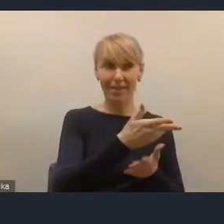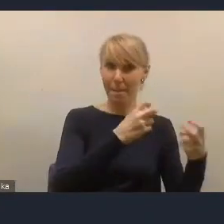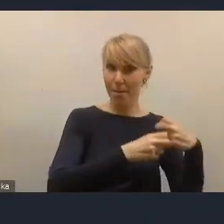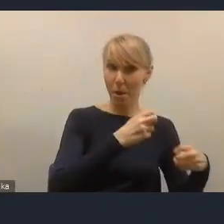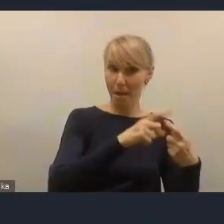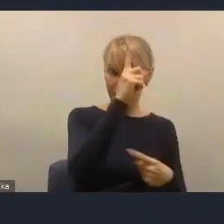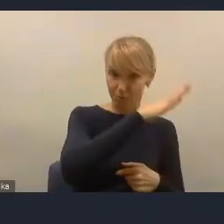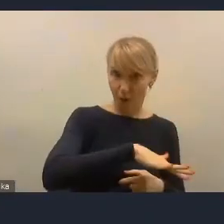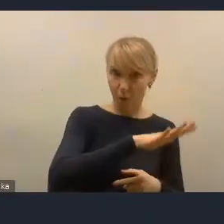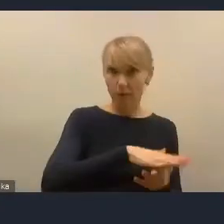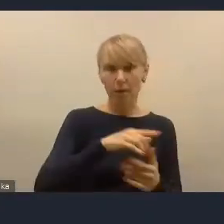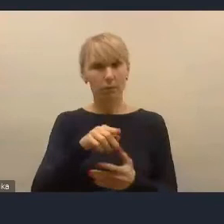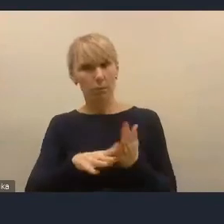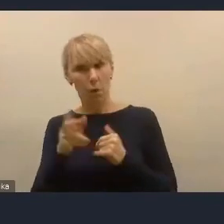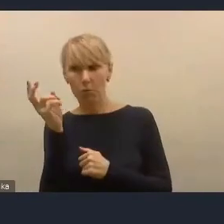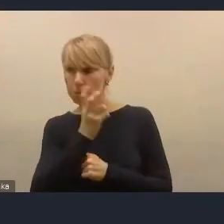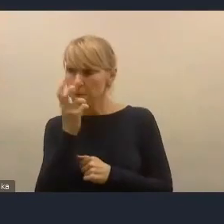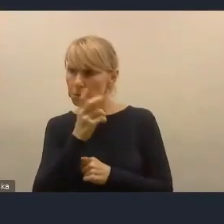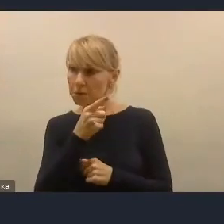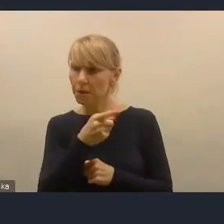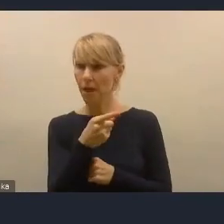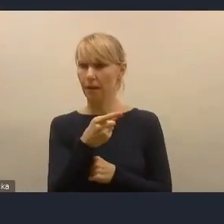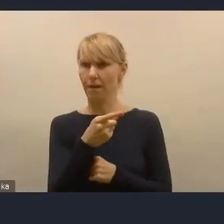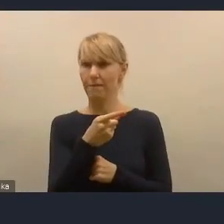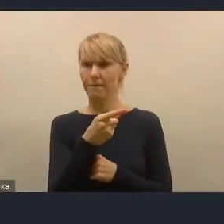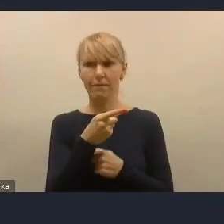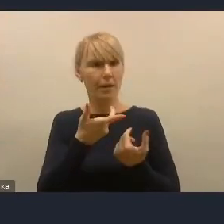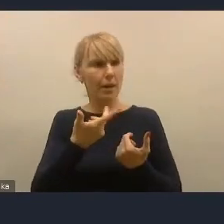ponieważ brał pod uwagę odbiorcę tej infrastruktury,